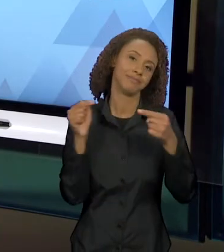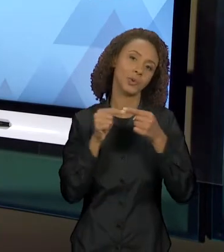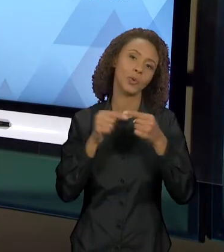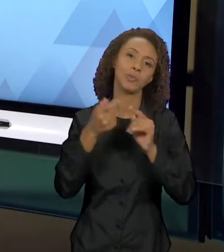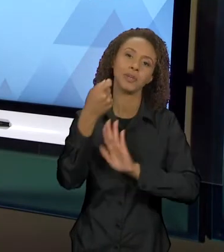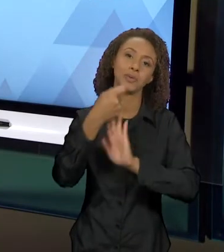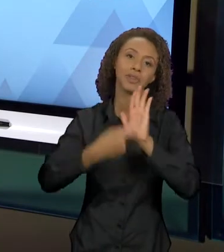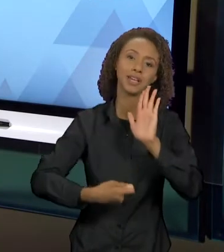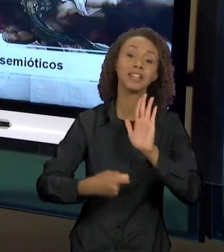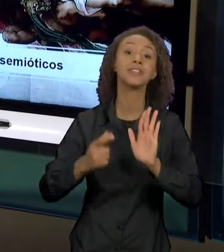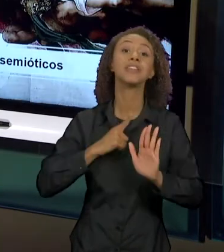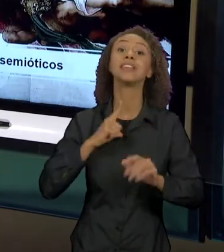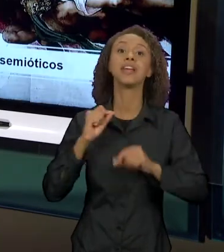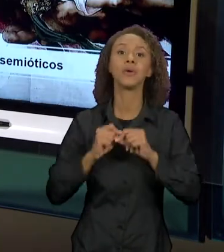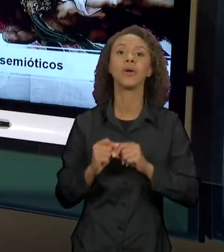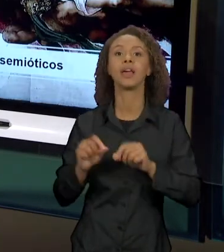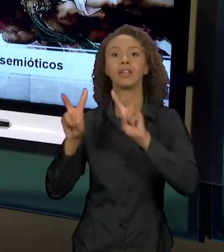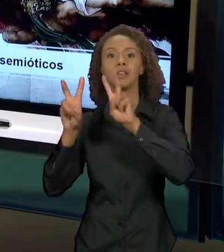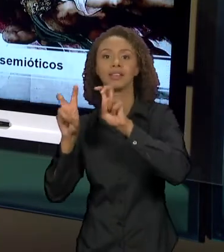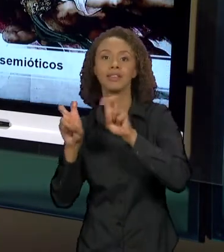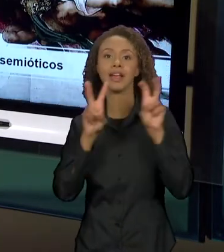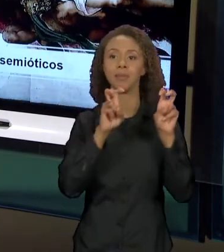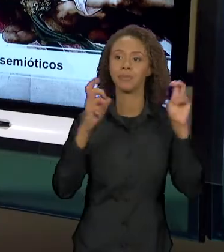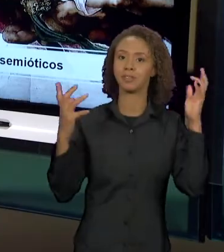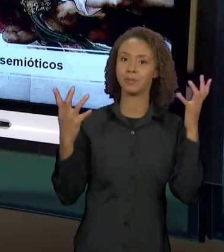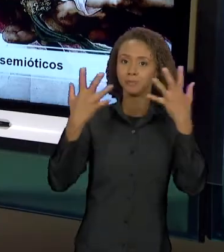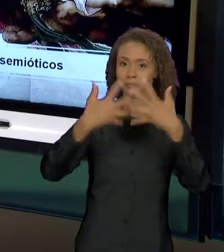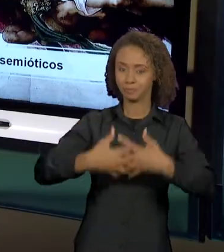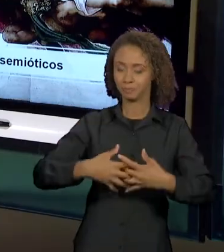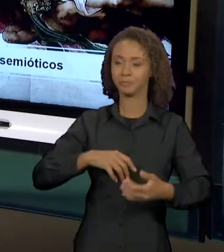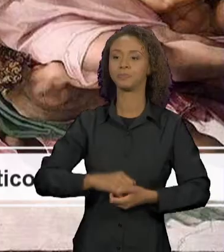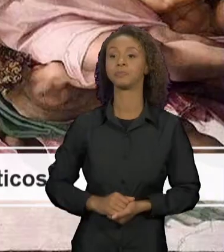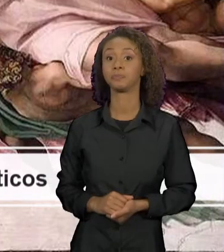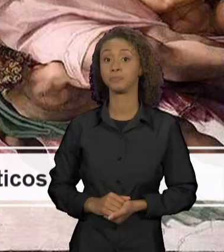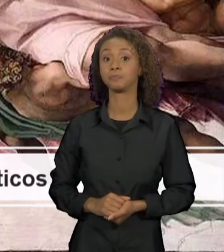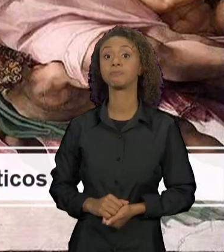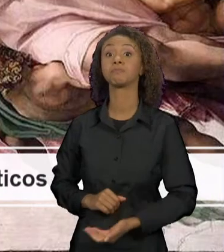INTERTEXTUAL. TRAGO AQUI, TAMBÉM, UM OUTRO SISTEMA